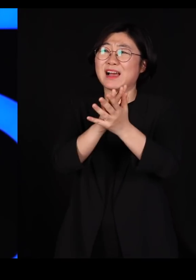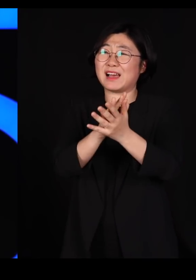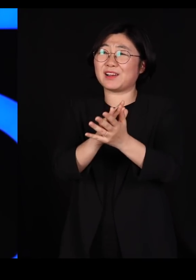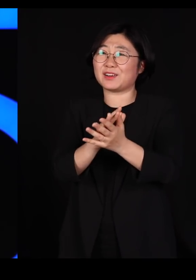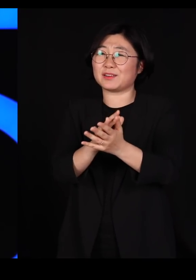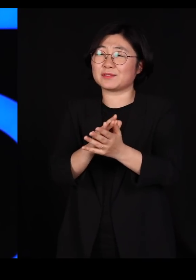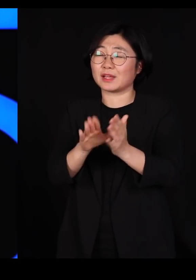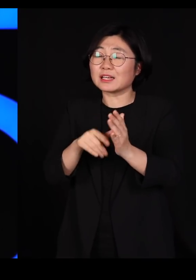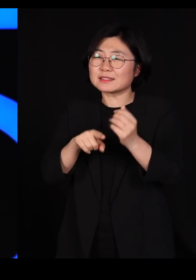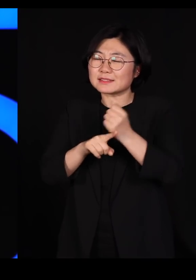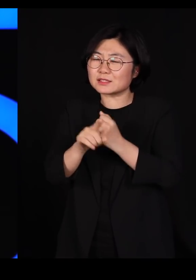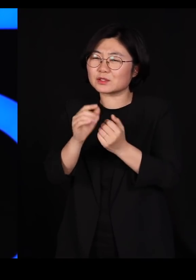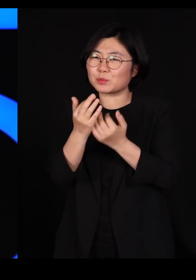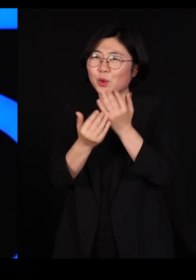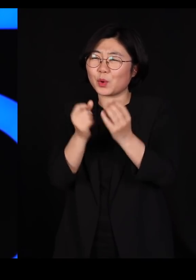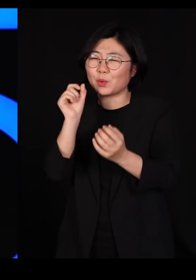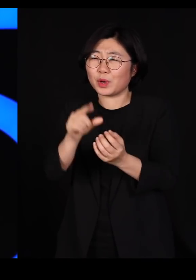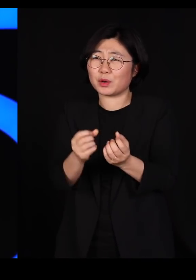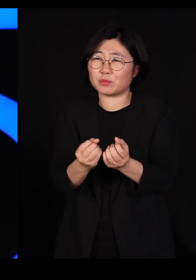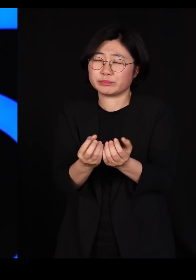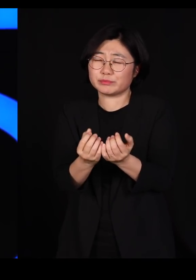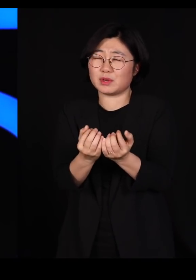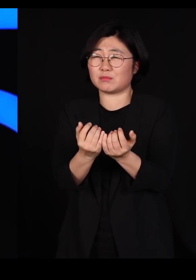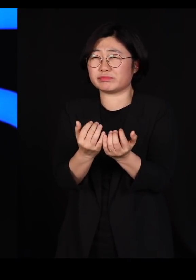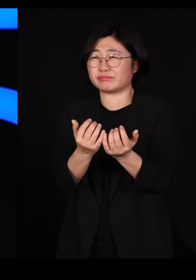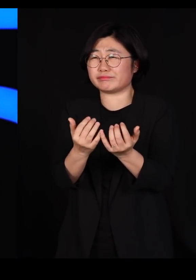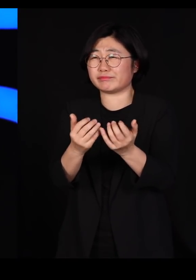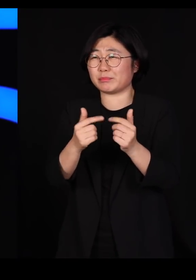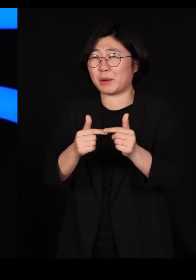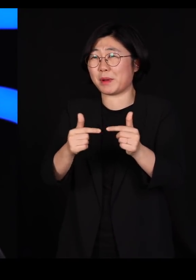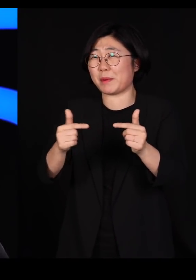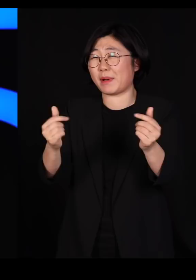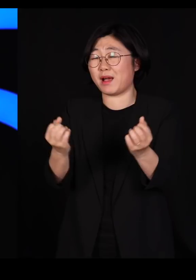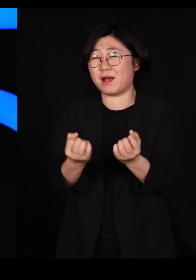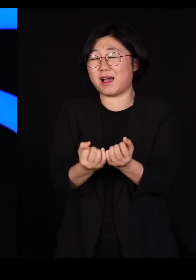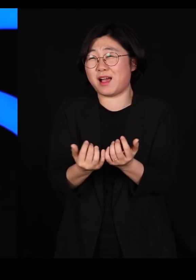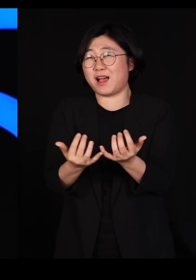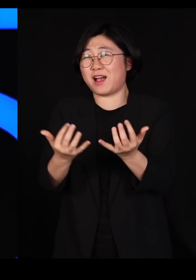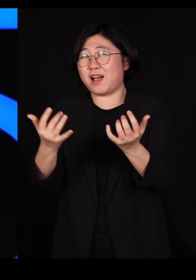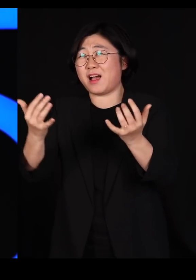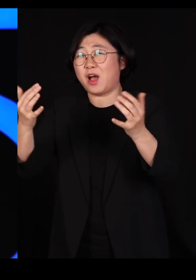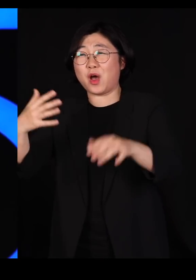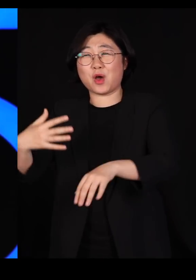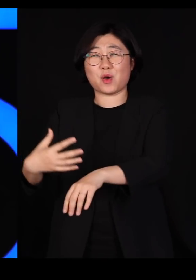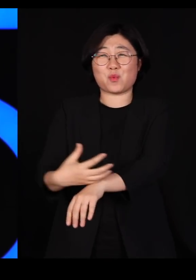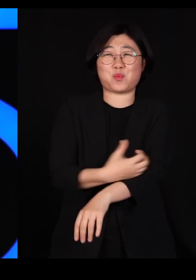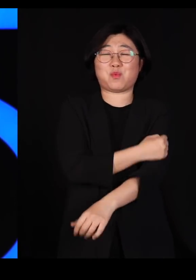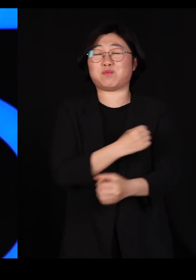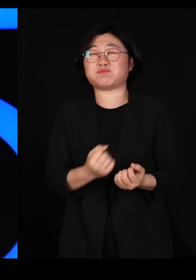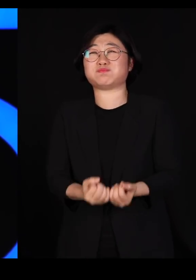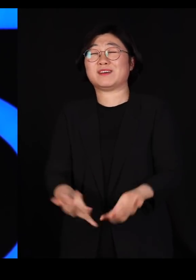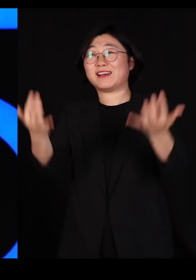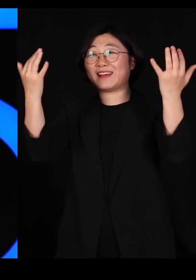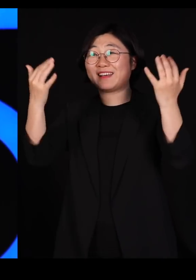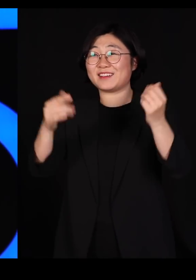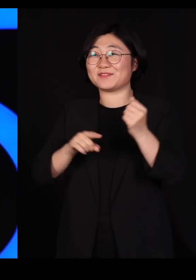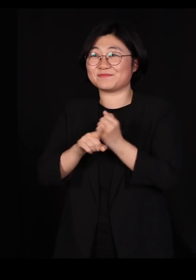그게 불꽃이 튀면서 크게 거대한 불로 그냥 번져서 그렇게 대박을 치는 거거든요